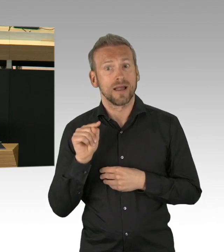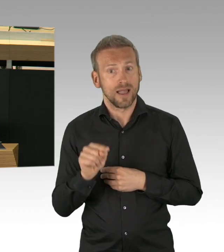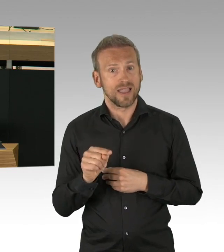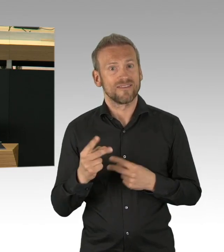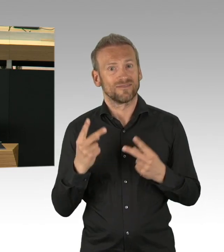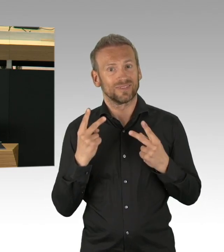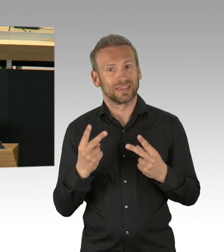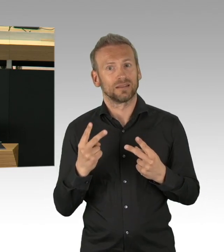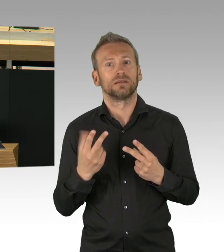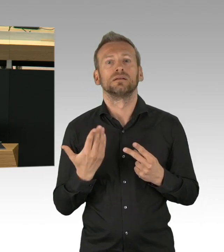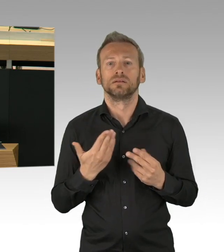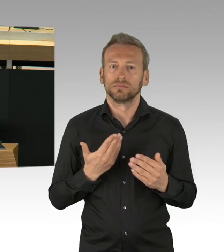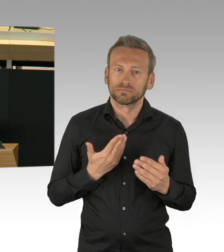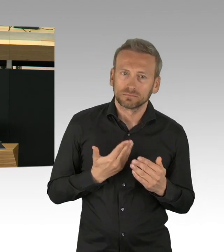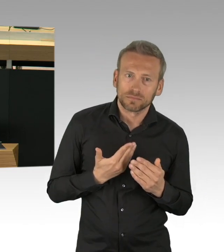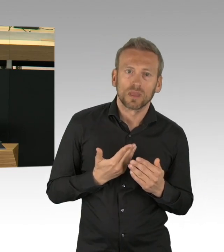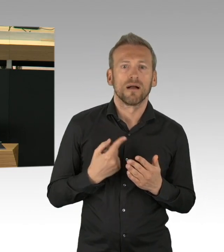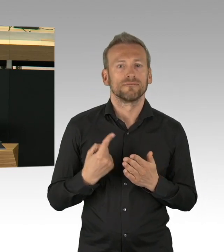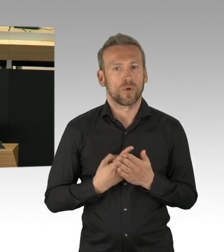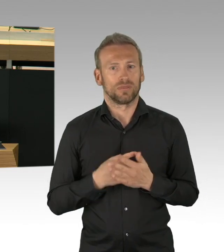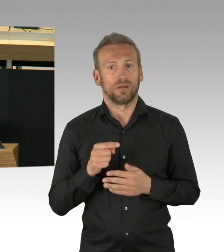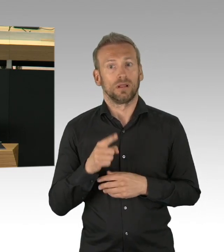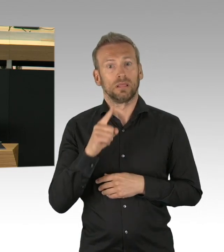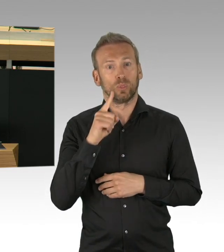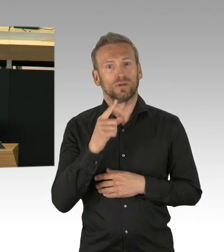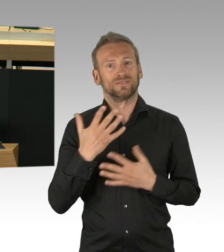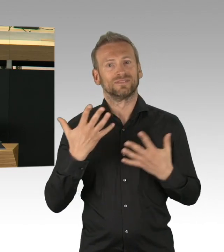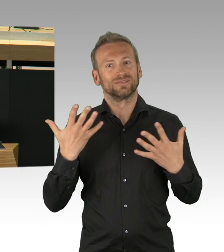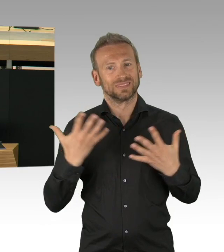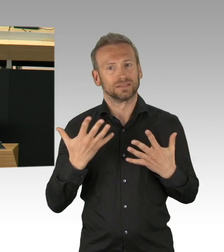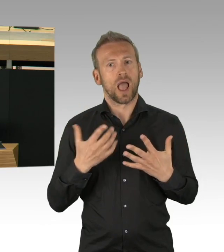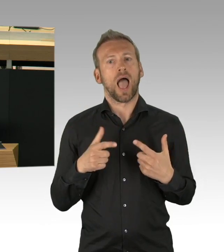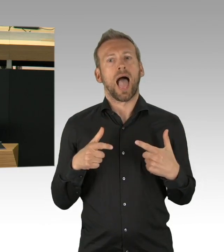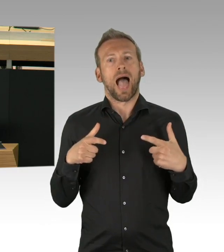Wie sollte Politik ihre Legitimation erlangen, wenn Ideen nicht vorher ausgetauscht wurden,